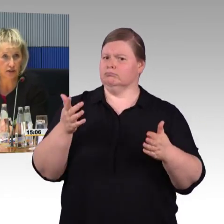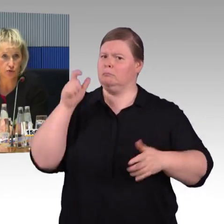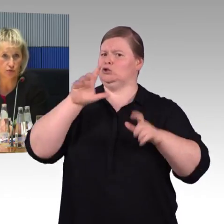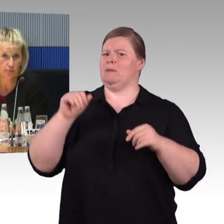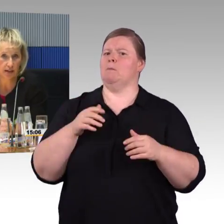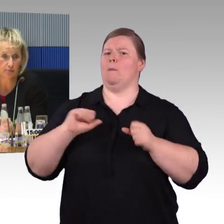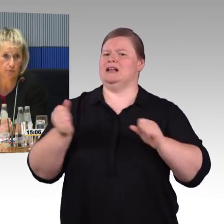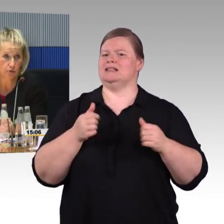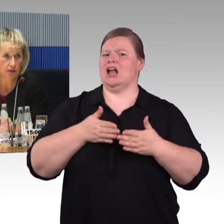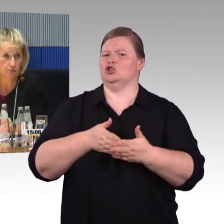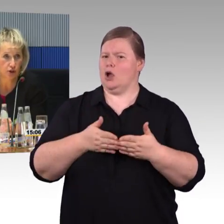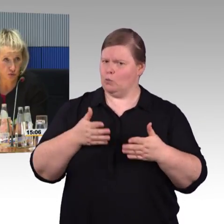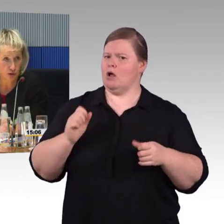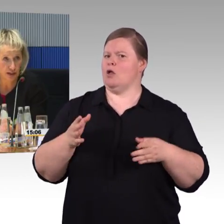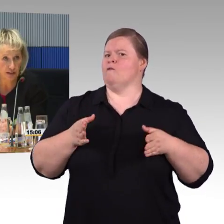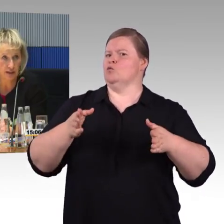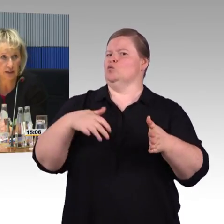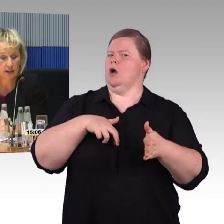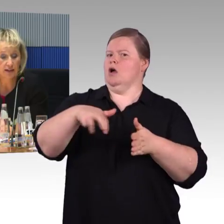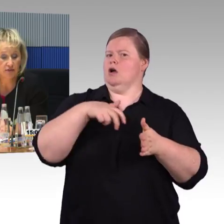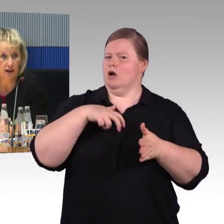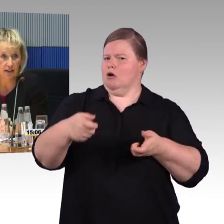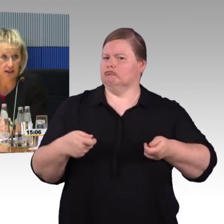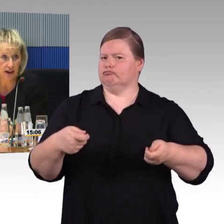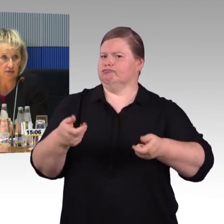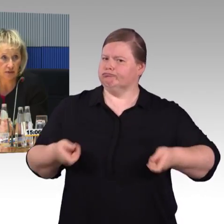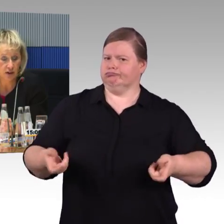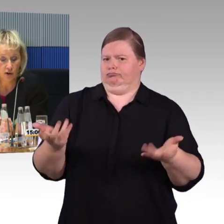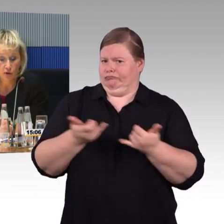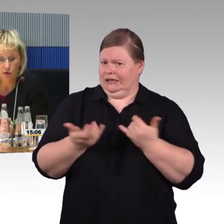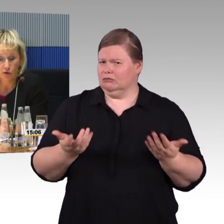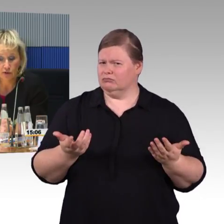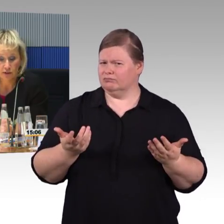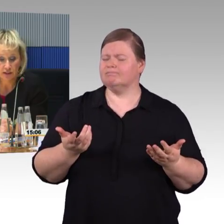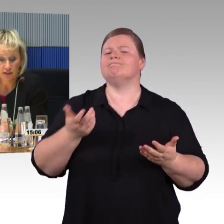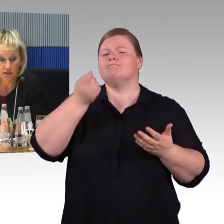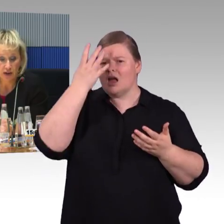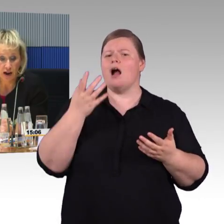sonst wird der Zug nicht vom Eisenbahnbundesamt nicht zugelassen, dass er fahren darf.